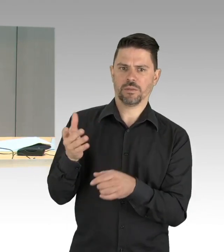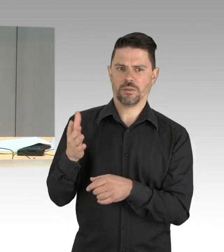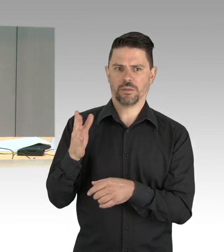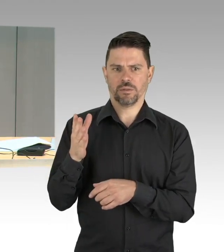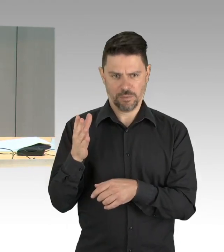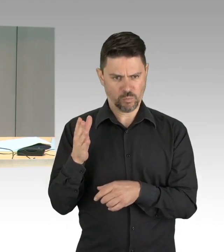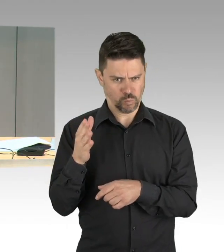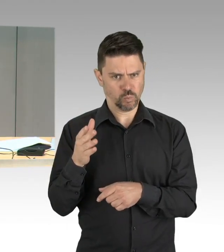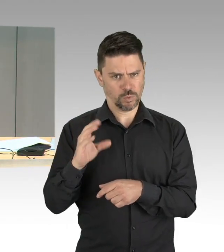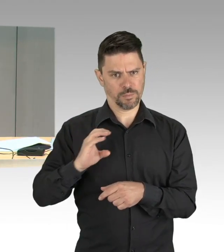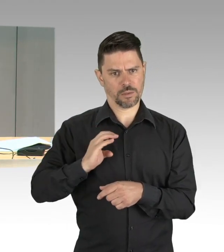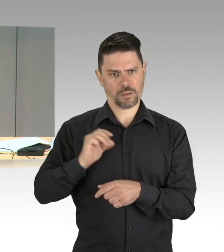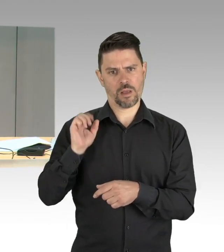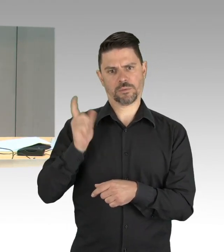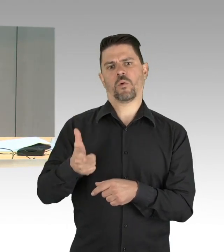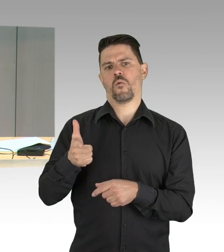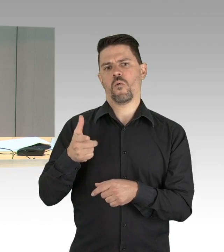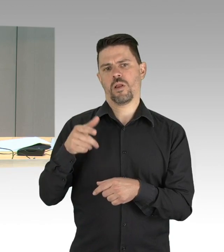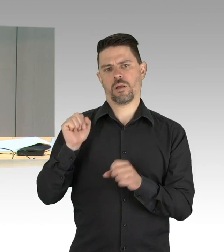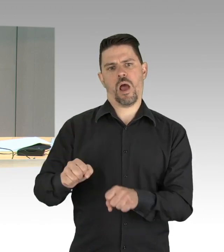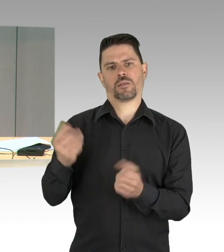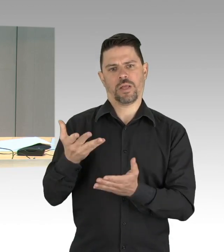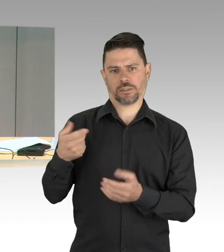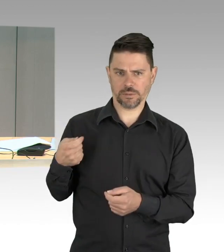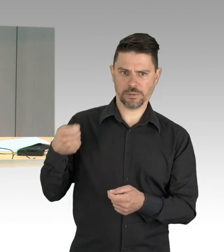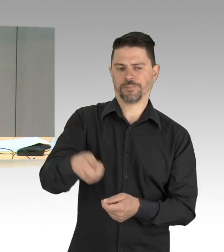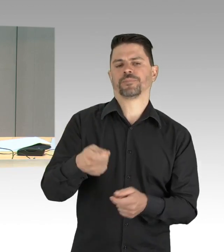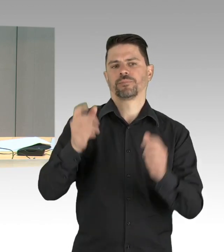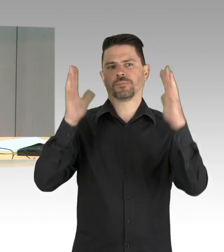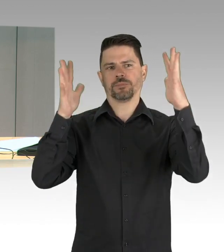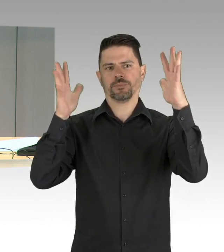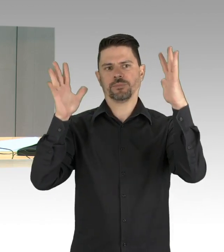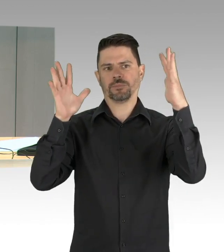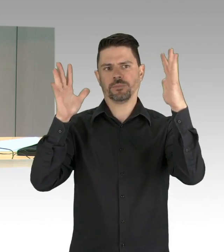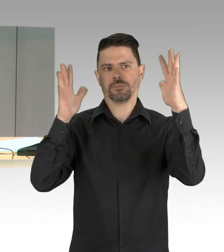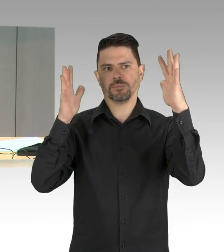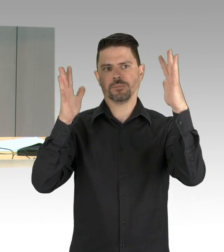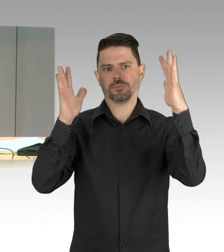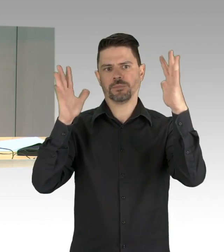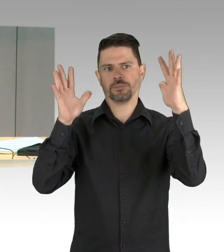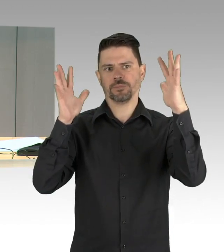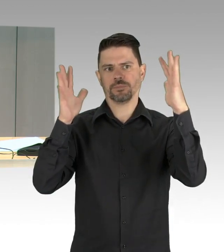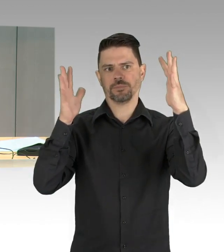(Präsidium) Für die Fraktion der FDP hat das Wort der Herr Abgeordneter Herr Kluckert, bitte schön.